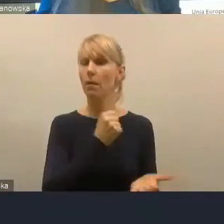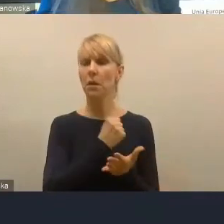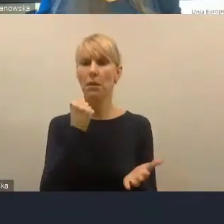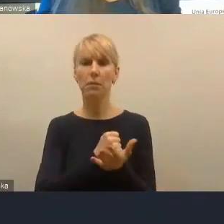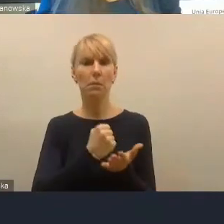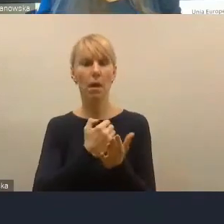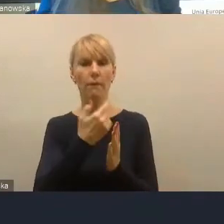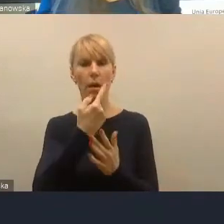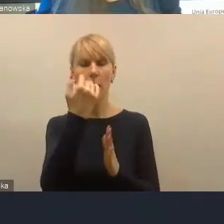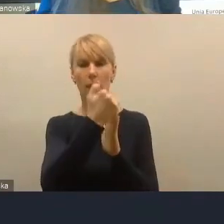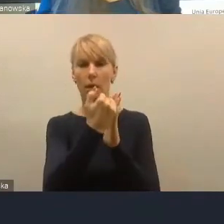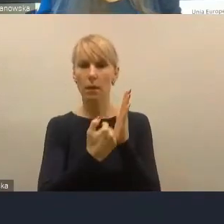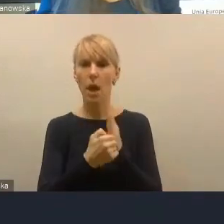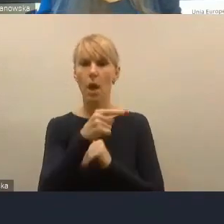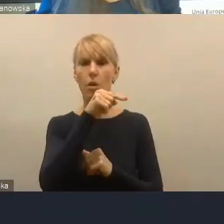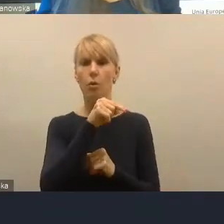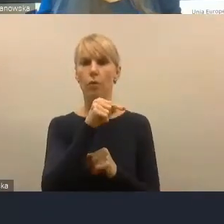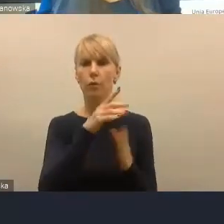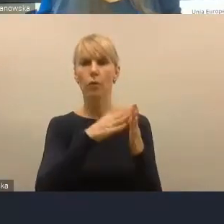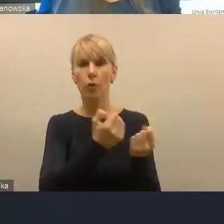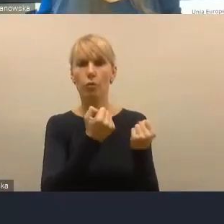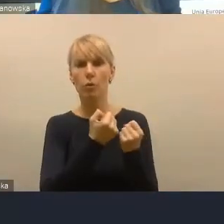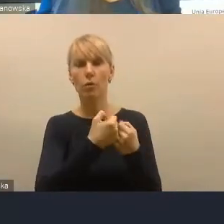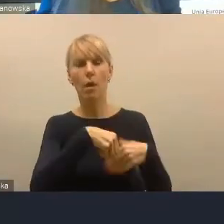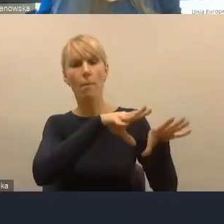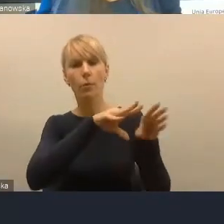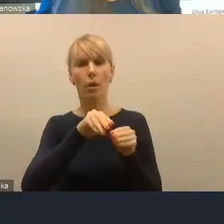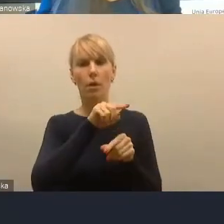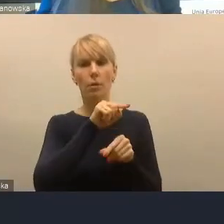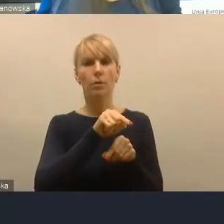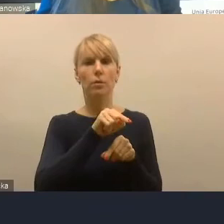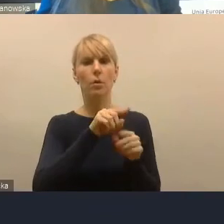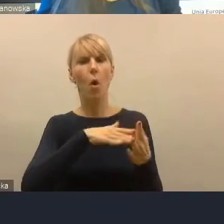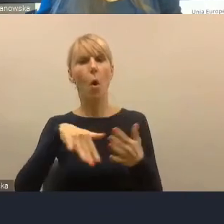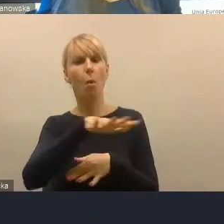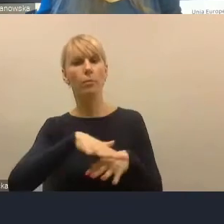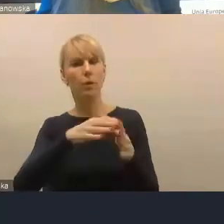przyfunkcjonalnych przynależności do obszaru funkcjonalnego.